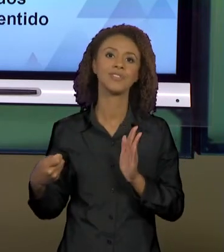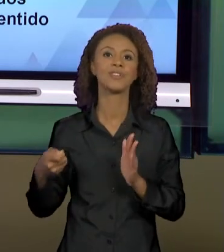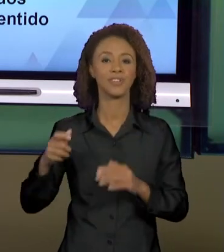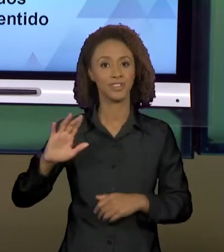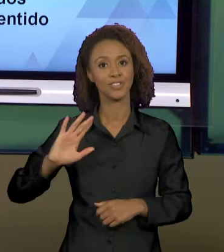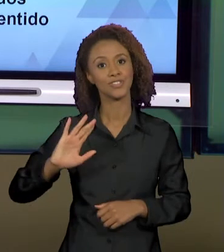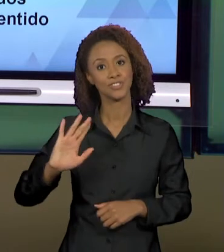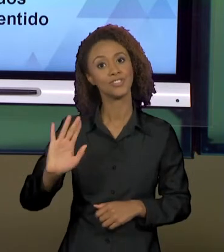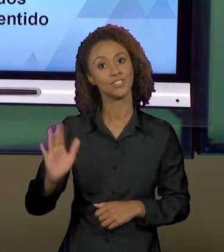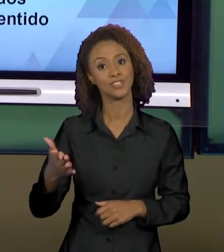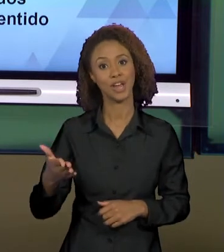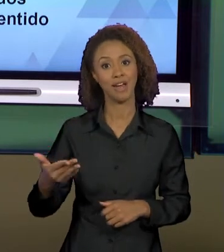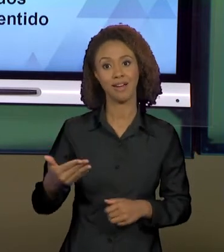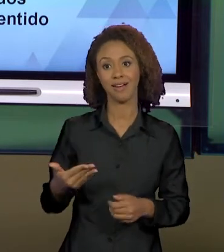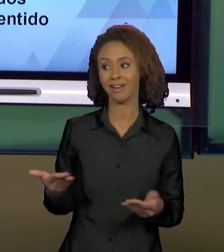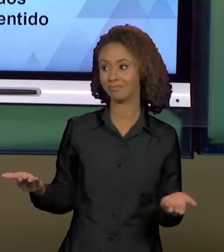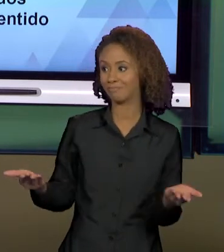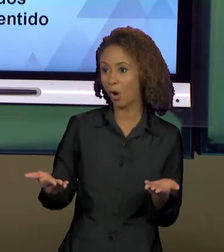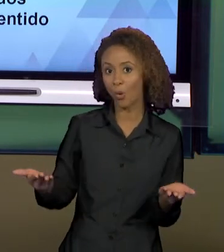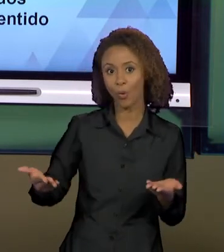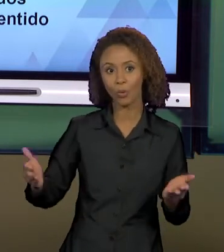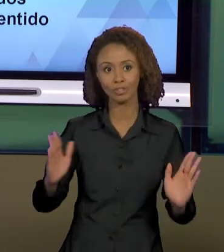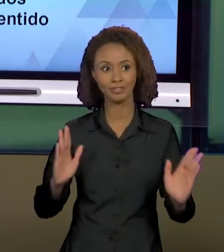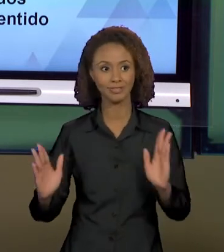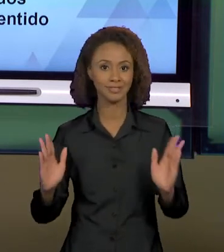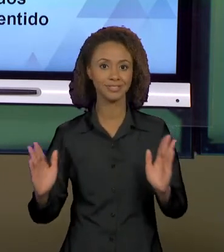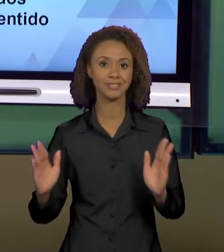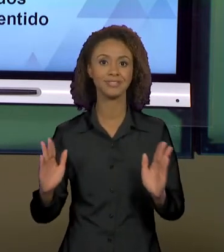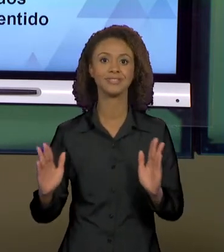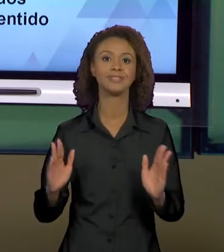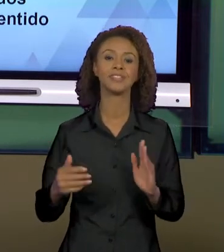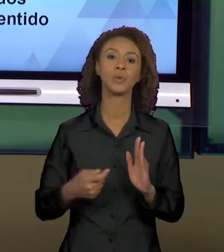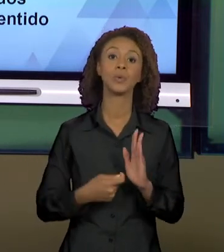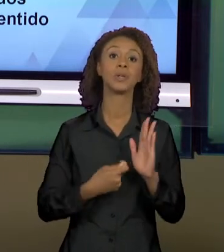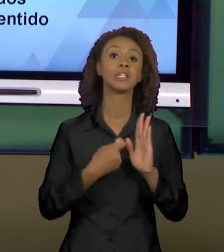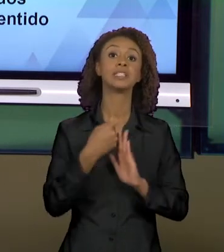CONTEMPORANEIDADE, QUE SÃO OS TEXTOS PERPASSADOS